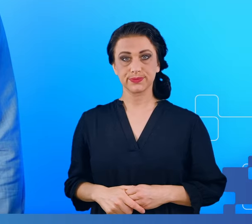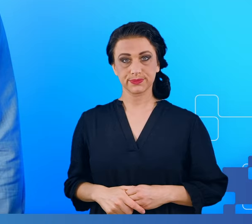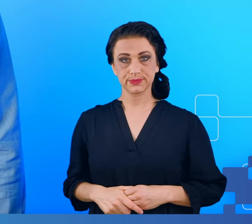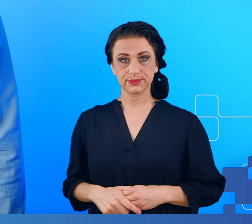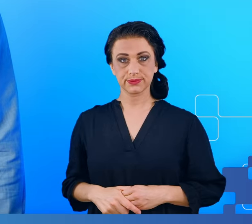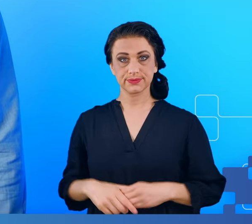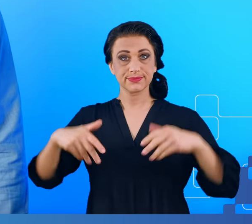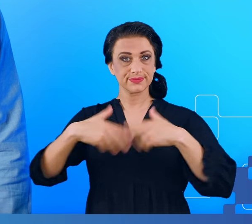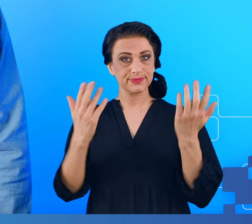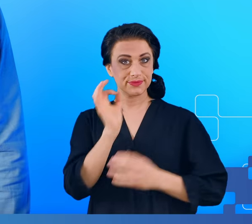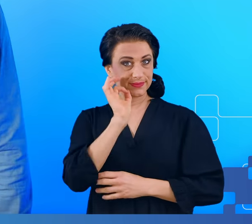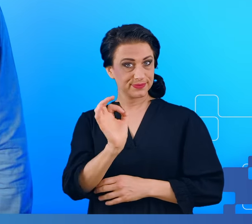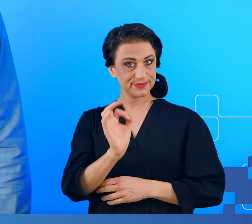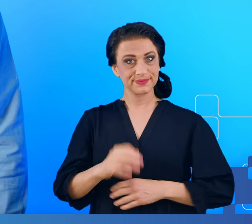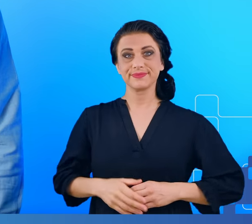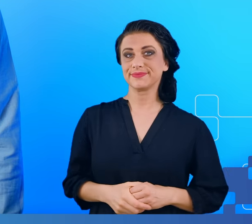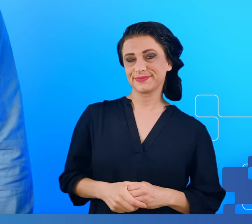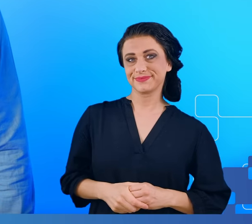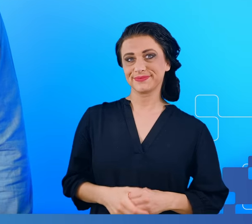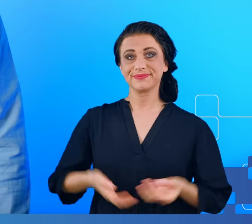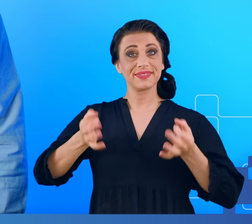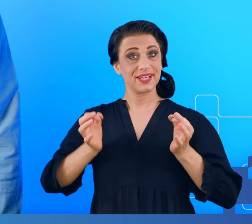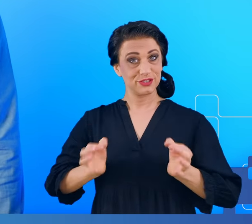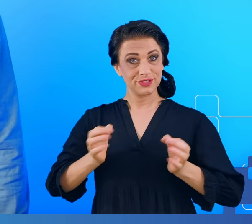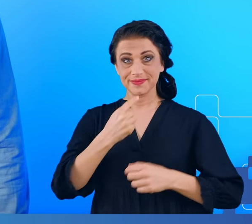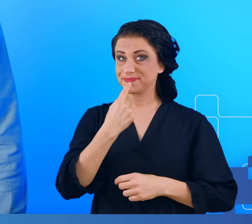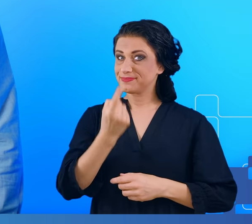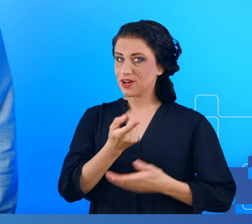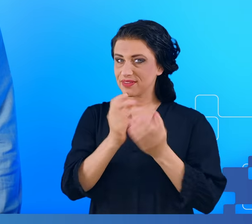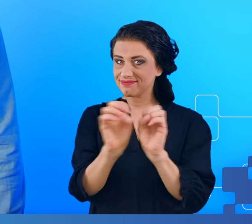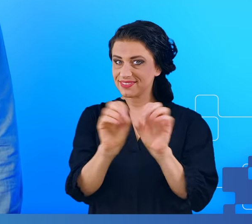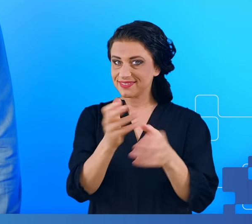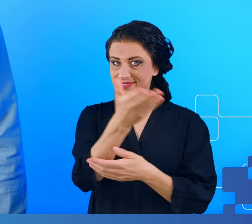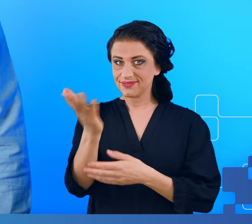Dzień dobry. Dziś chciałbym powiedzieć o badaniach zespołu przewlekłego